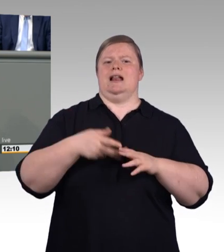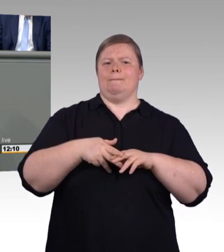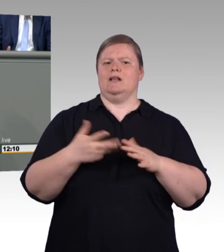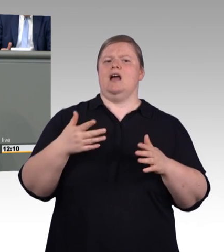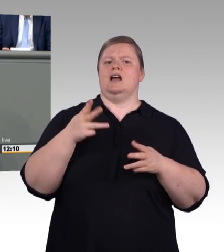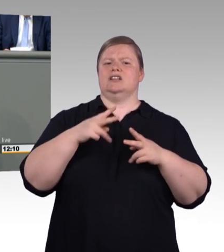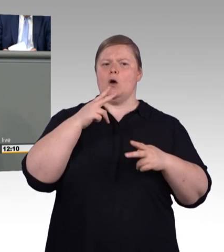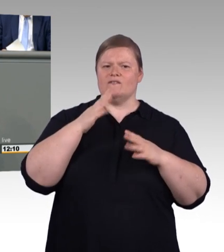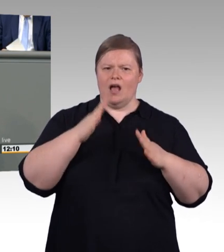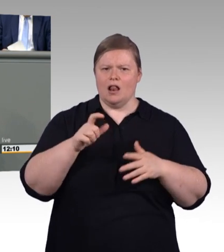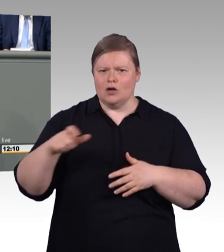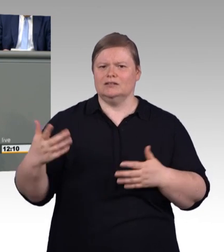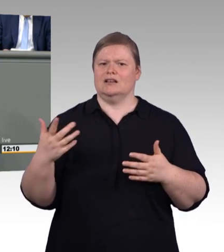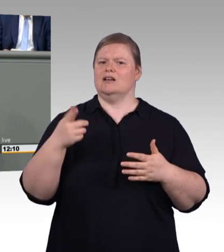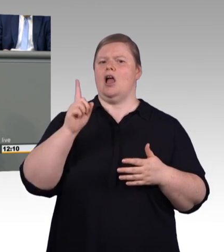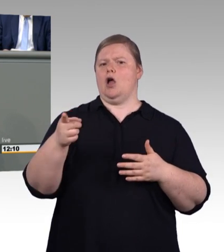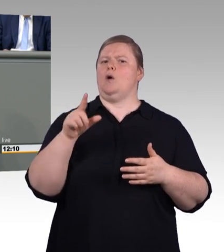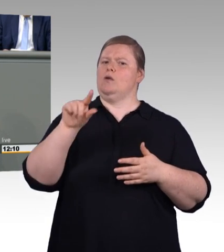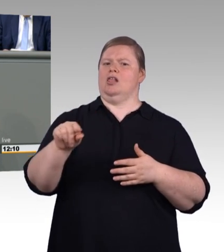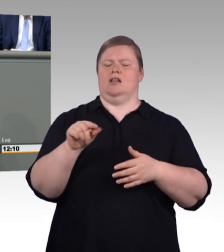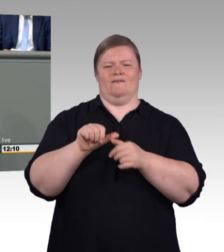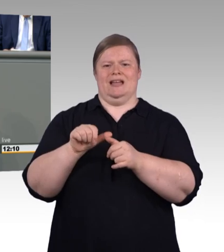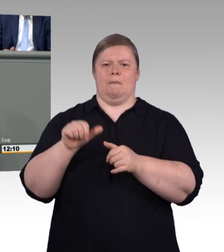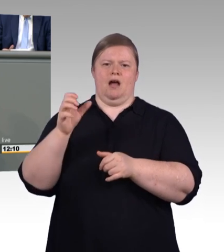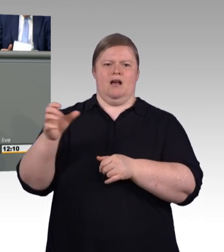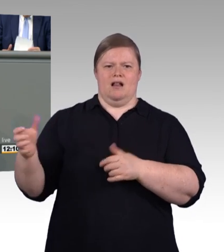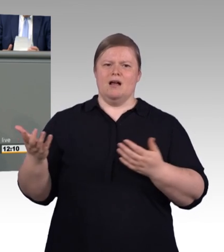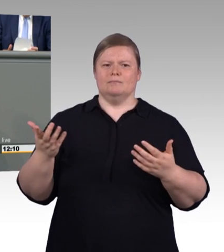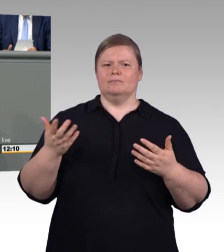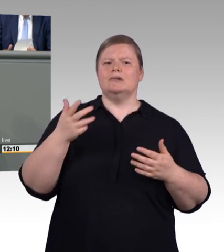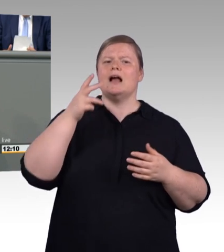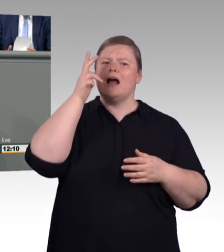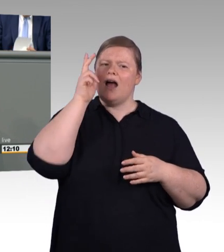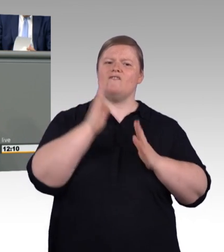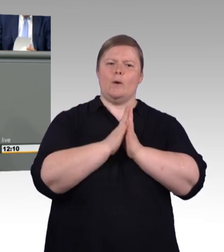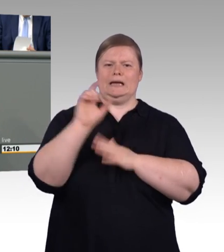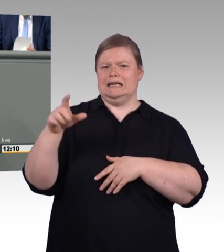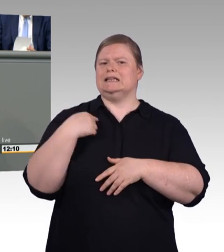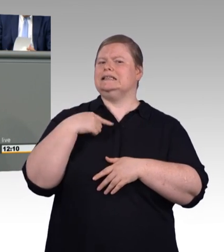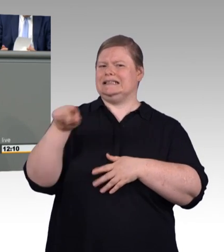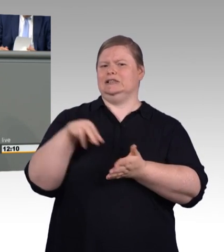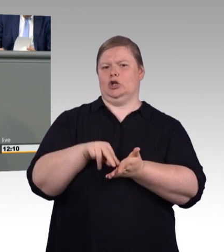der Ausbildung gehen und geben beiden einen Stock. Menschen neigen zum Vergleichen. Und dann guckt der eine den anderen Stock an.